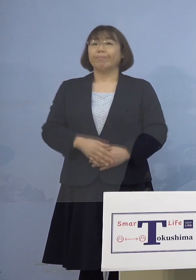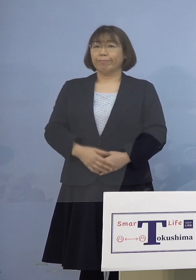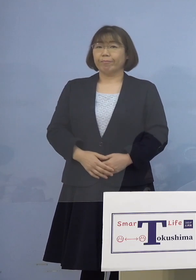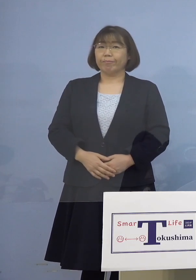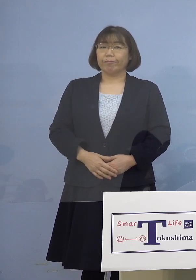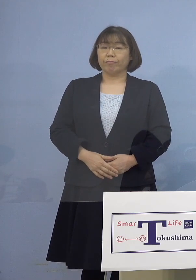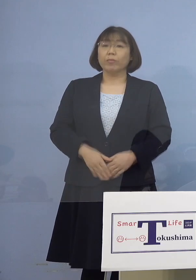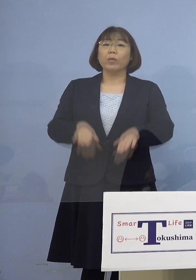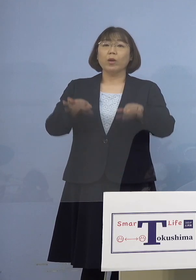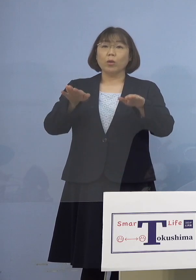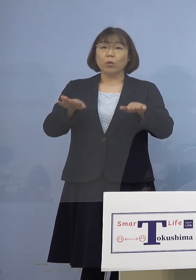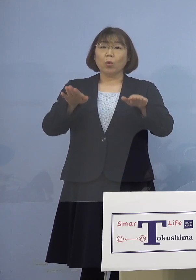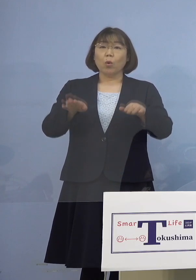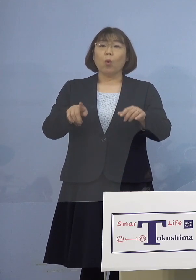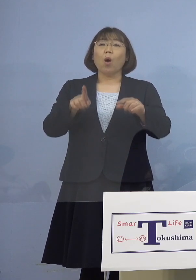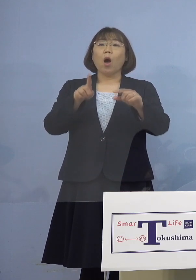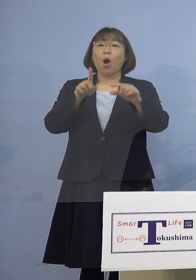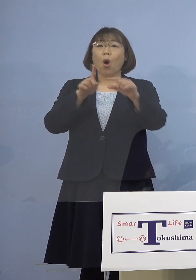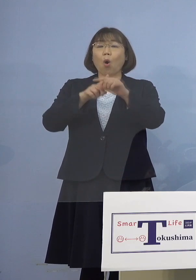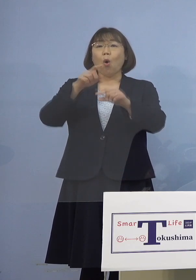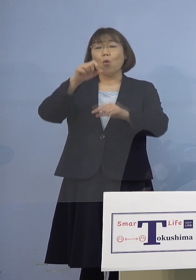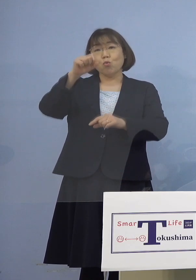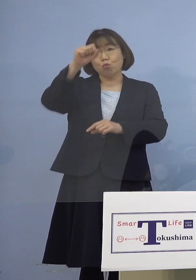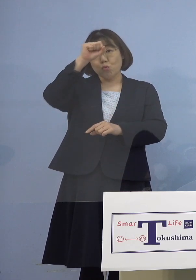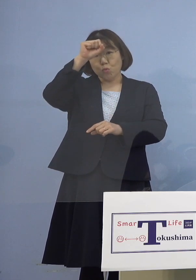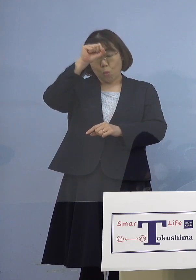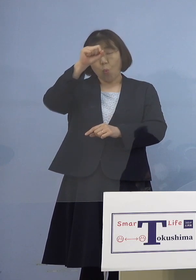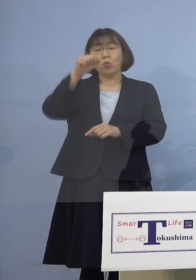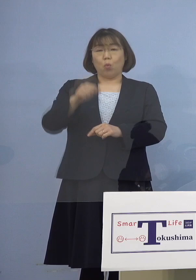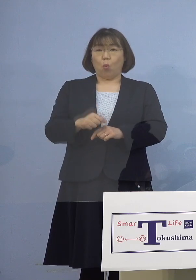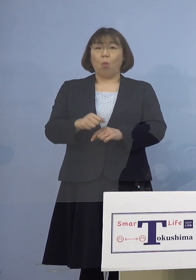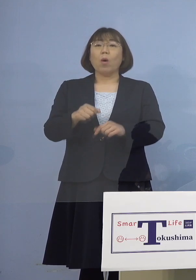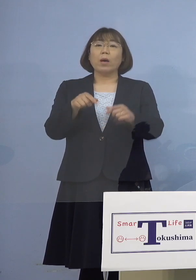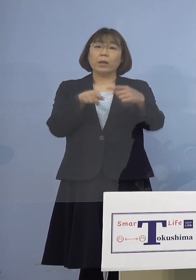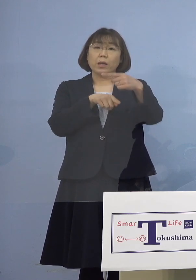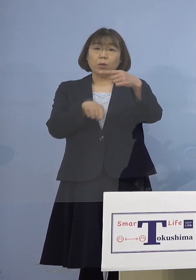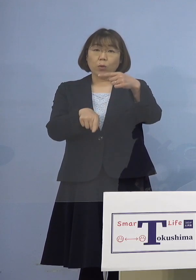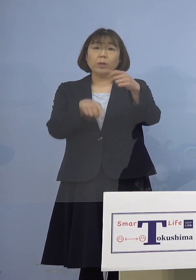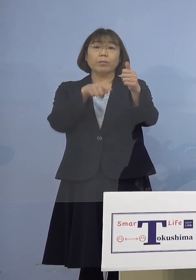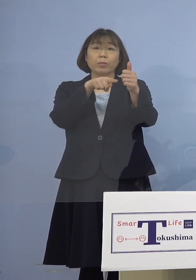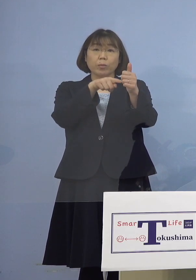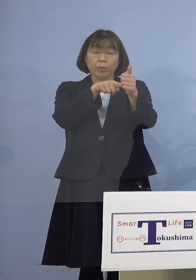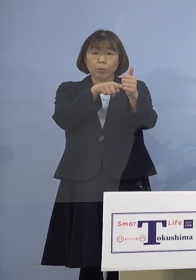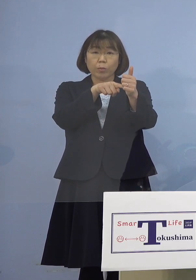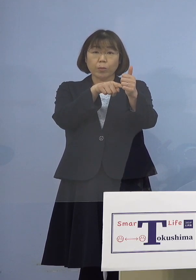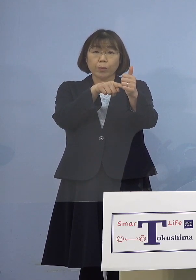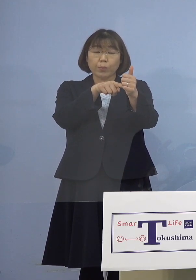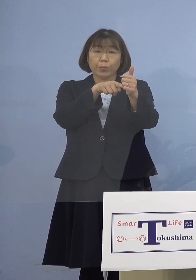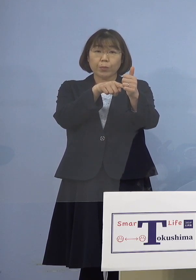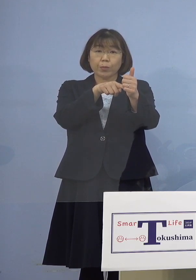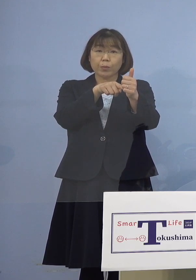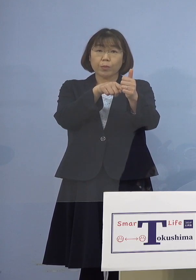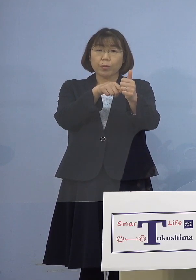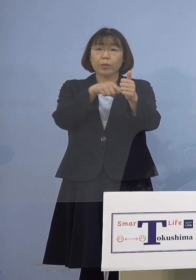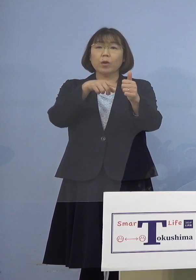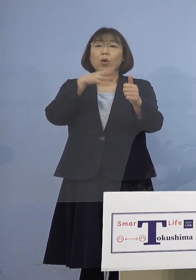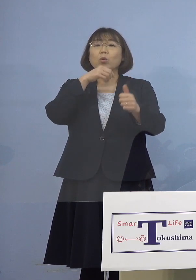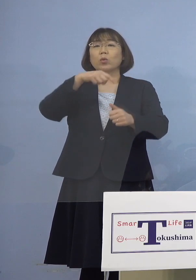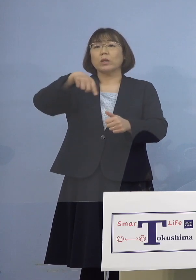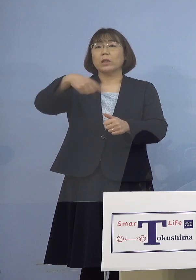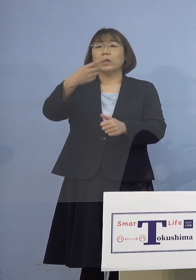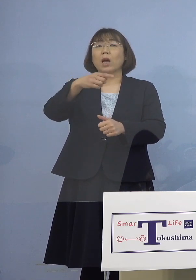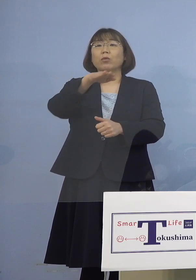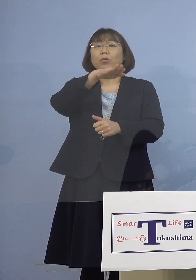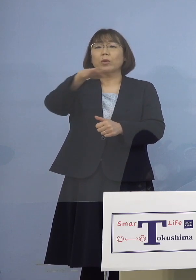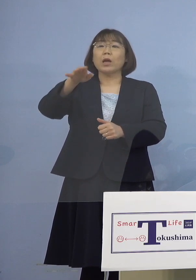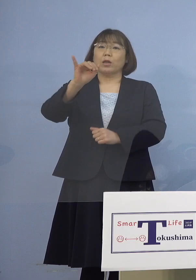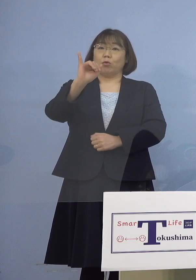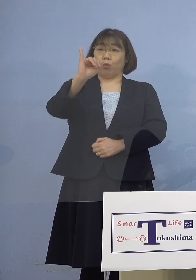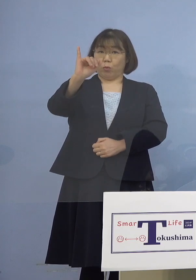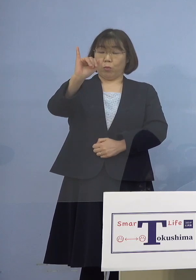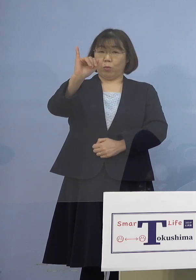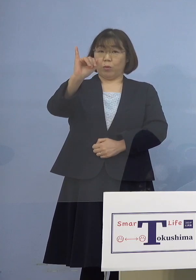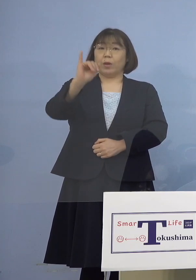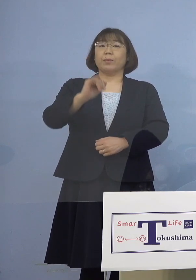今日は中等症の方がお1人おられます この方は100代女性の方でありまして